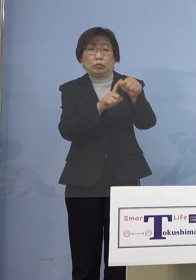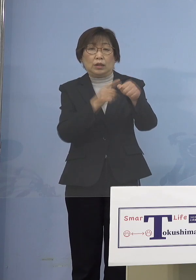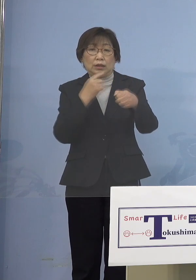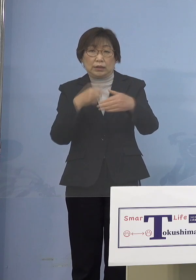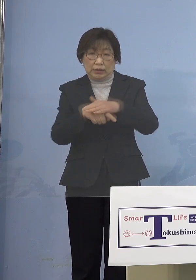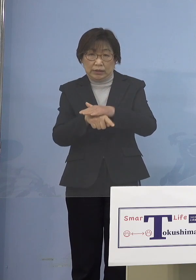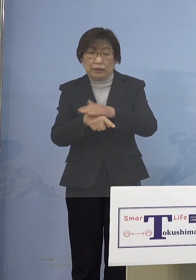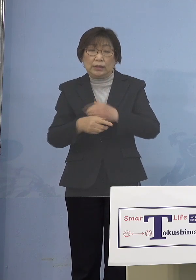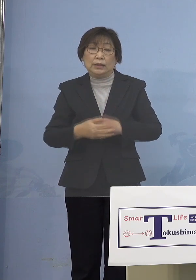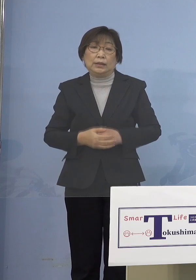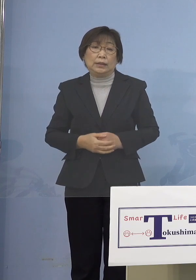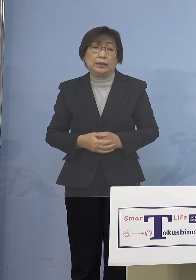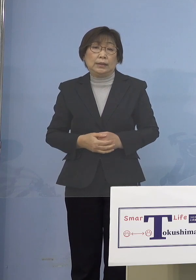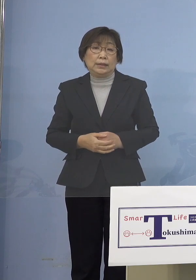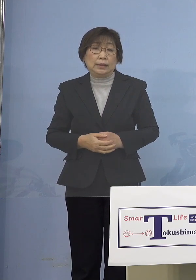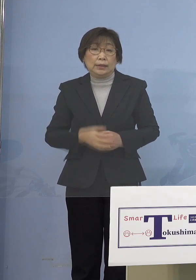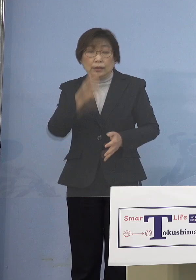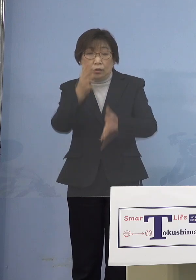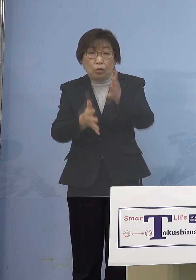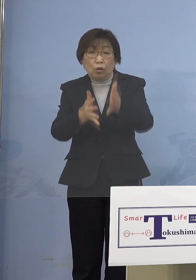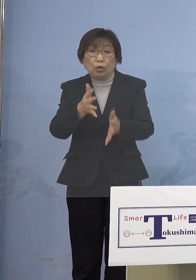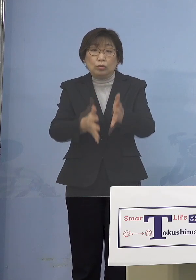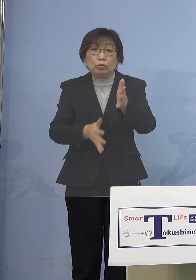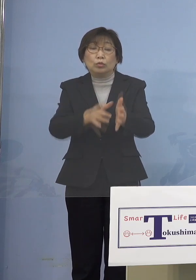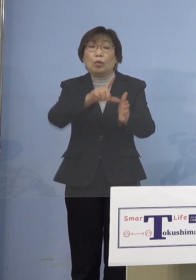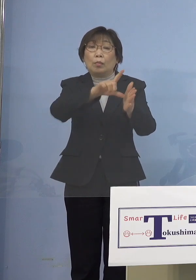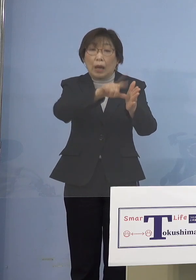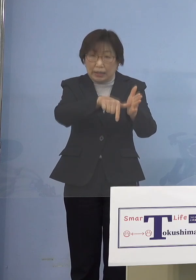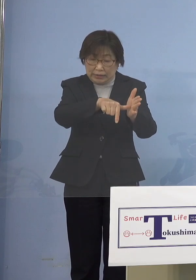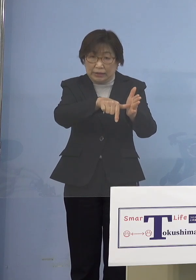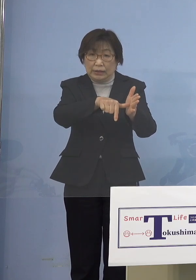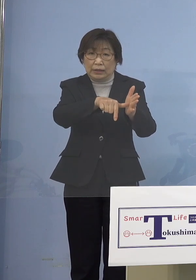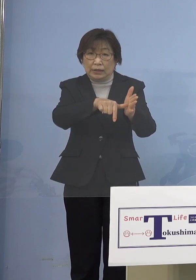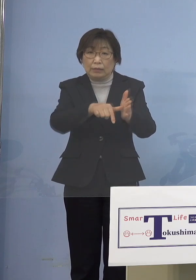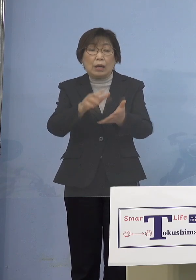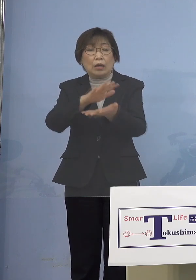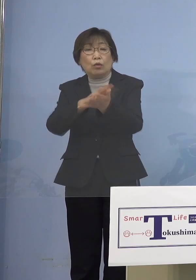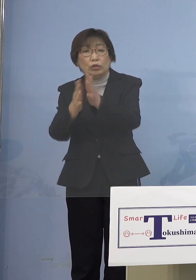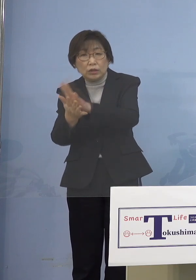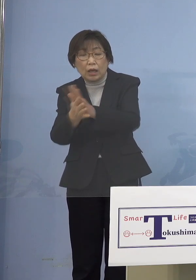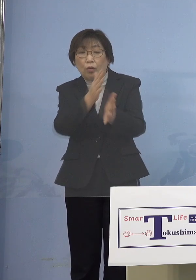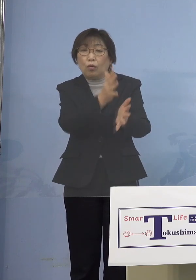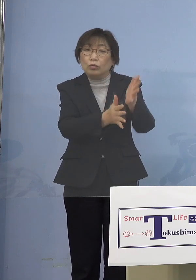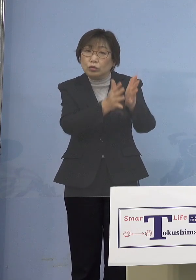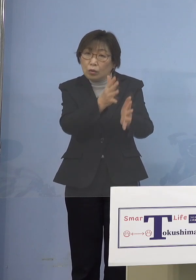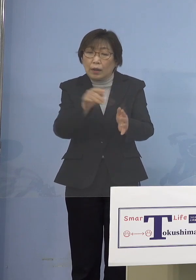これは保育の場合 幼稚園はちょっと保育に欠ける という場所と変わるんですけれどね 教育の場なので